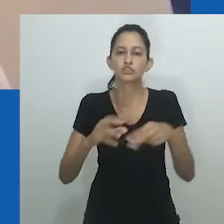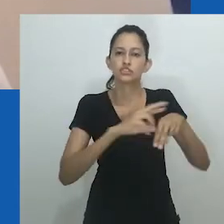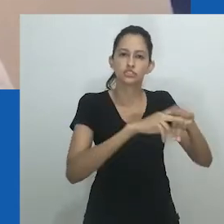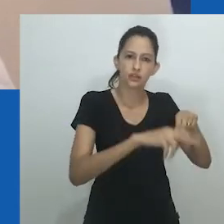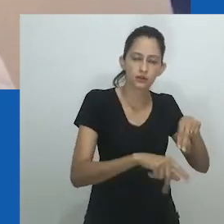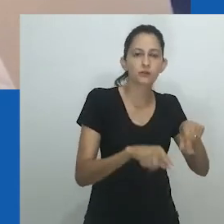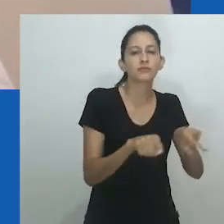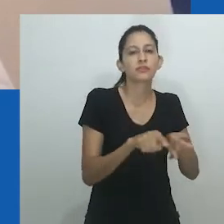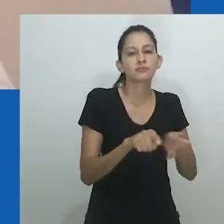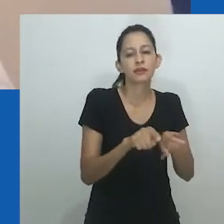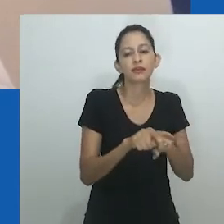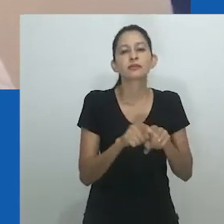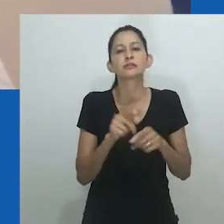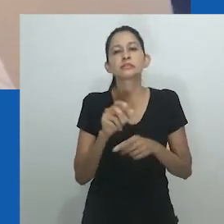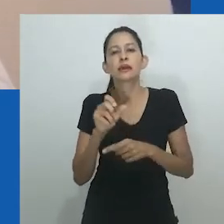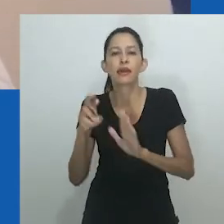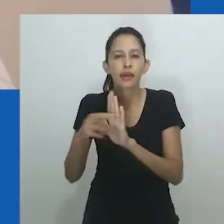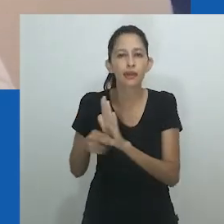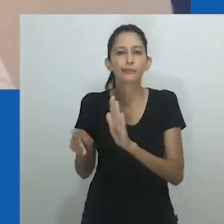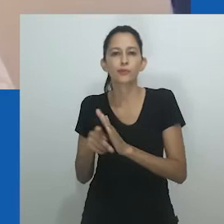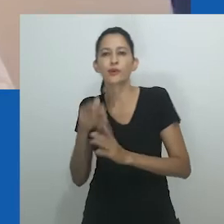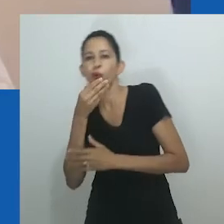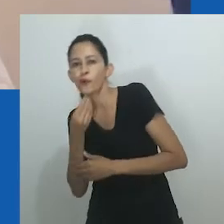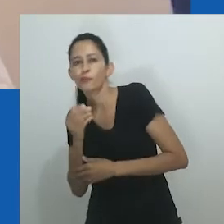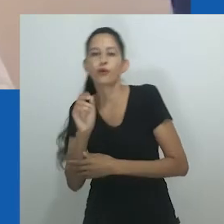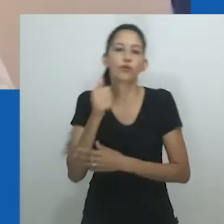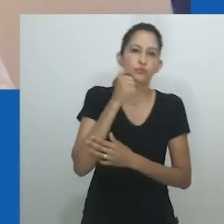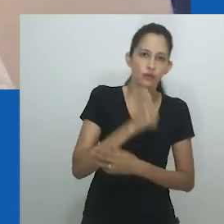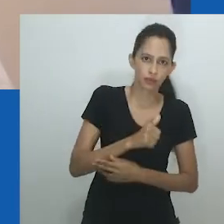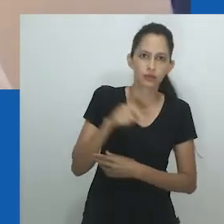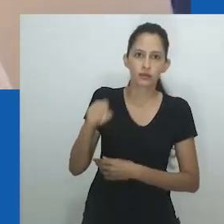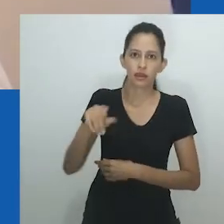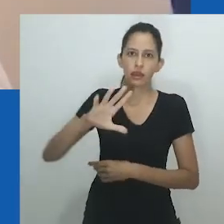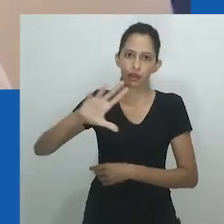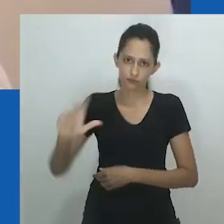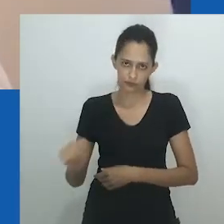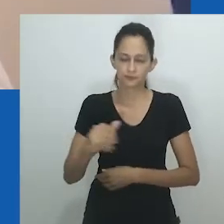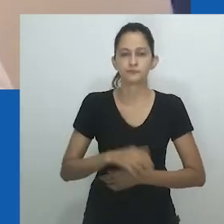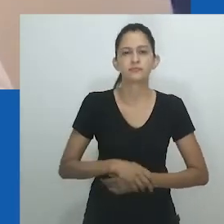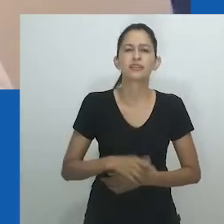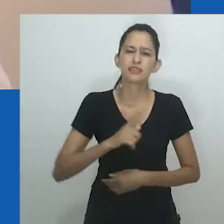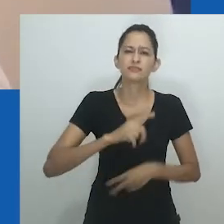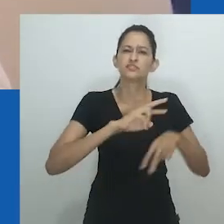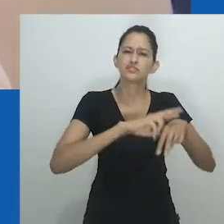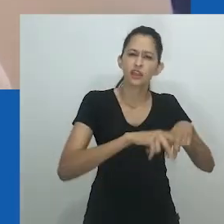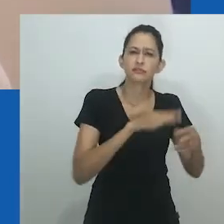Este paper, seguindo a abordagem de Amadiume e seu retrato do fazer do gênero na Nigéria,